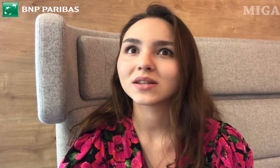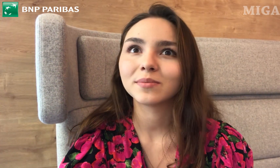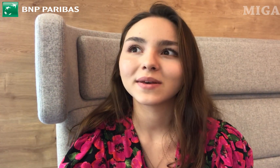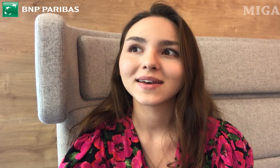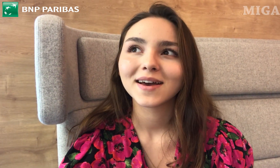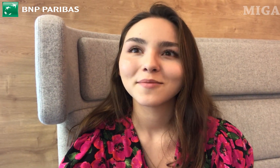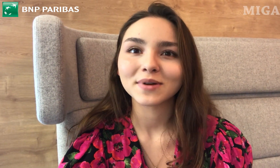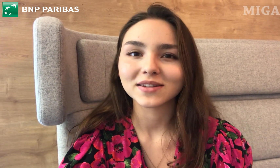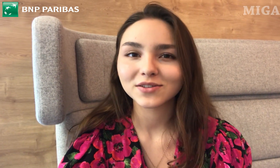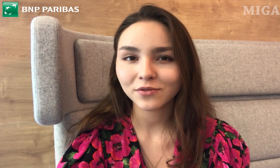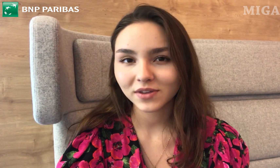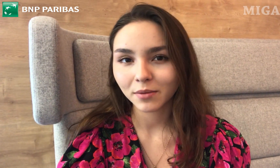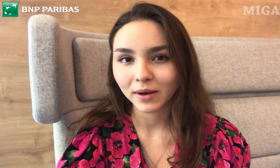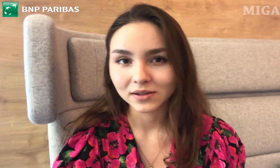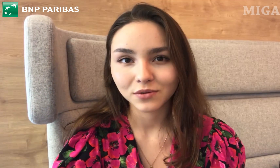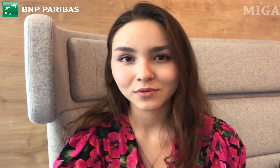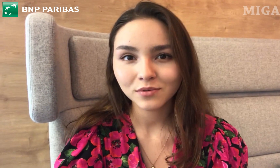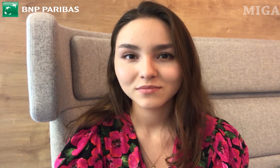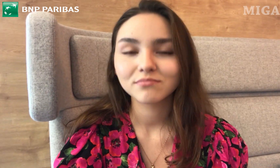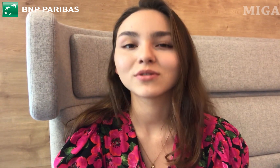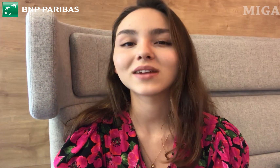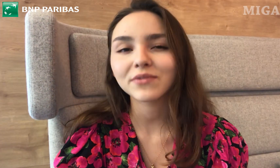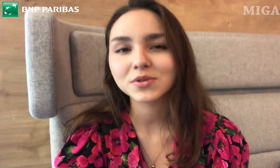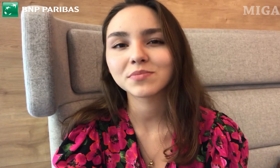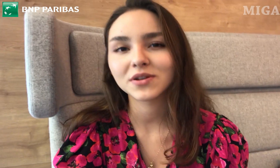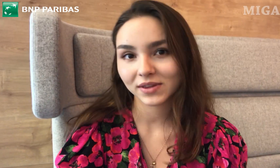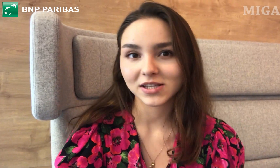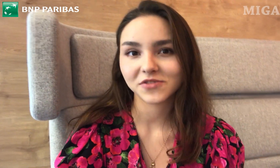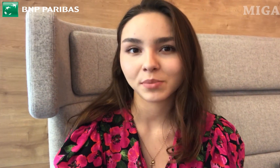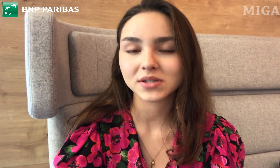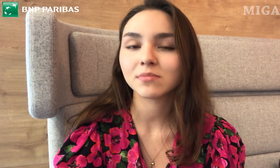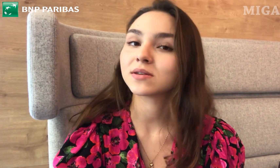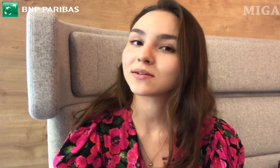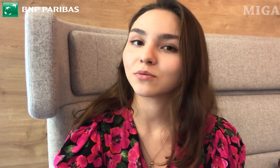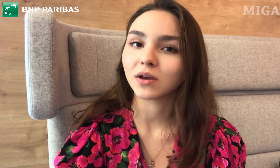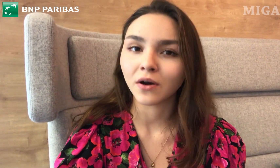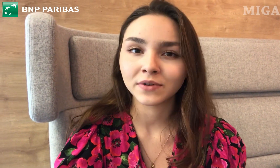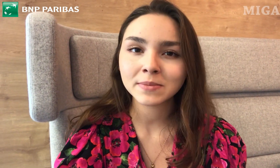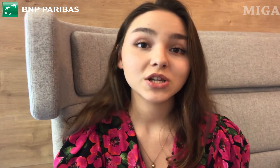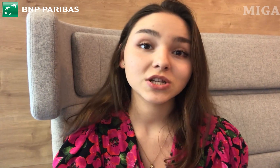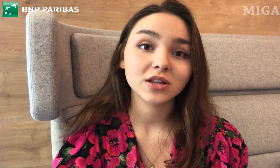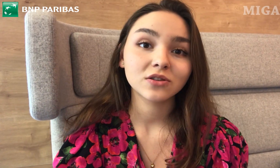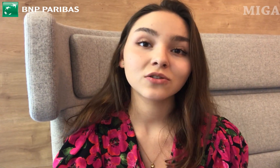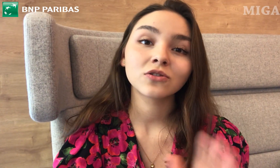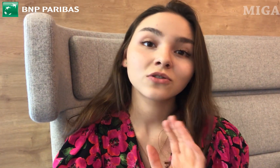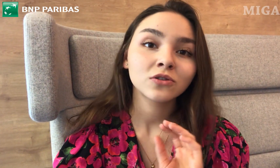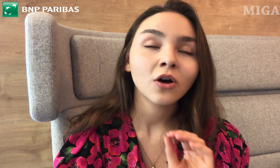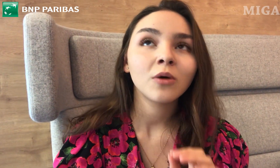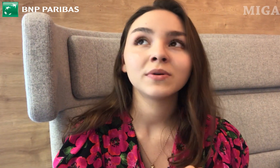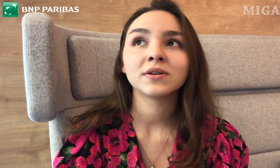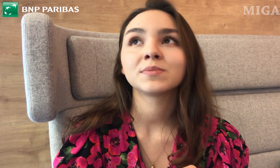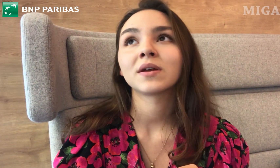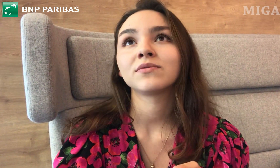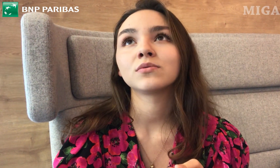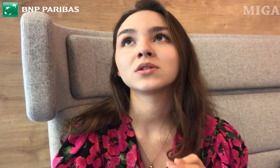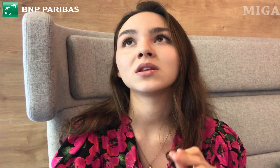gdyby pracownik Banku potrafił się przywitać w PJM. Myślę, że to by sprawiło,